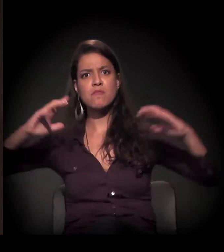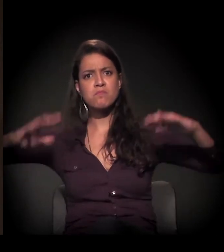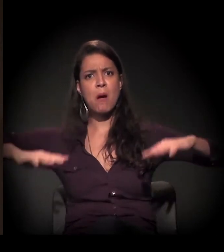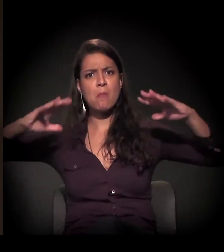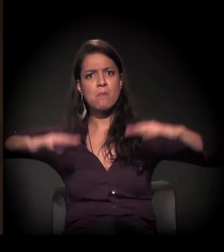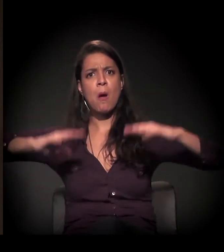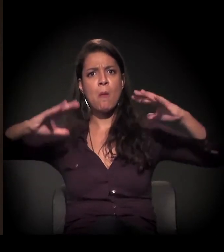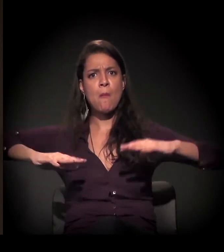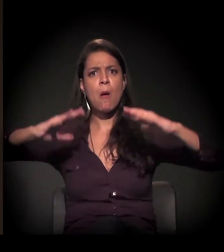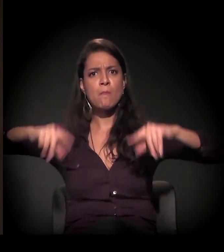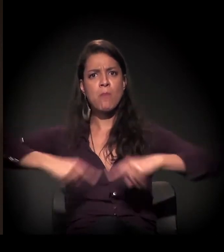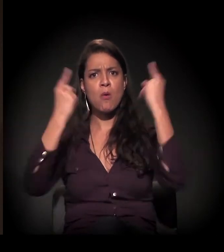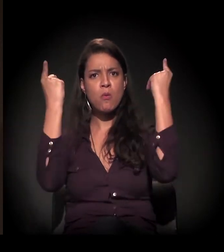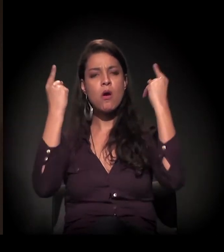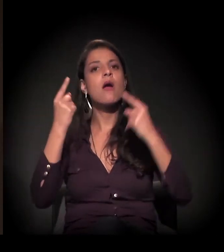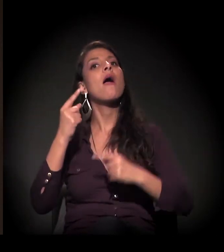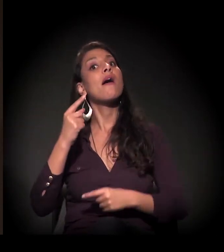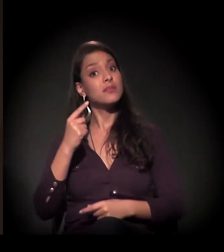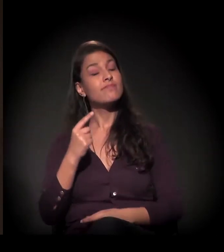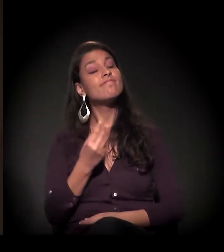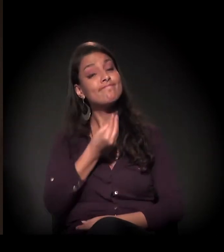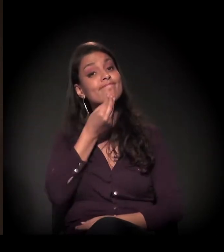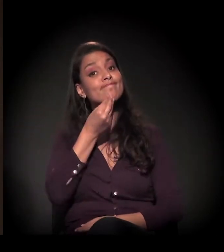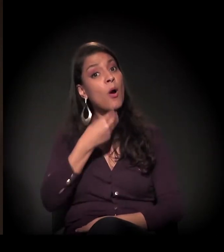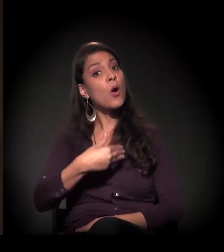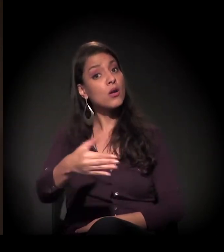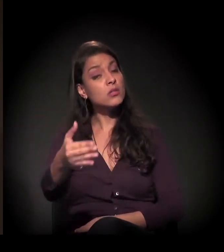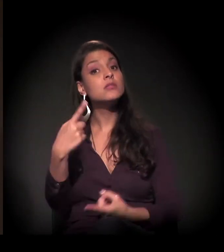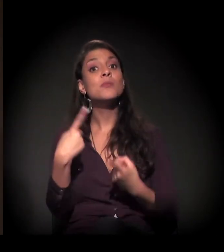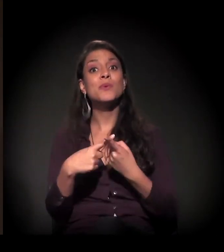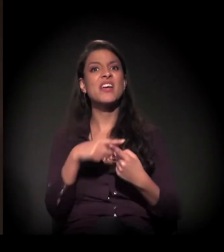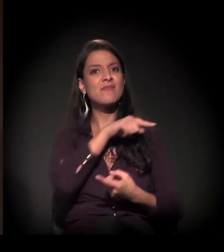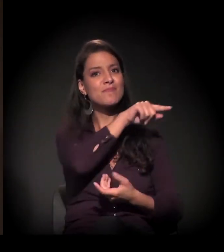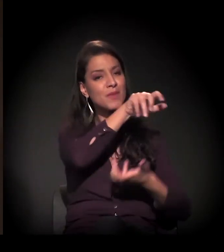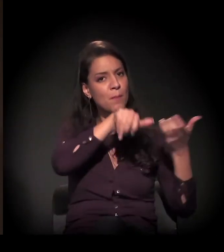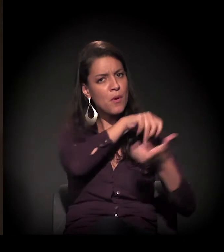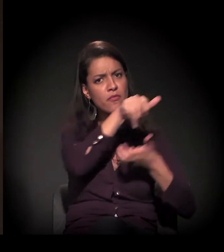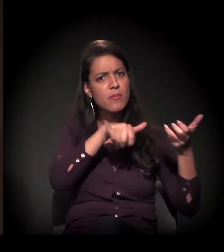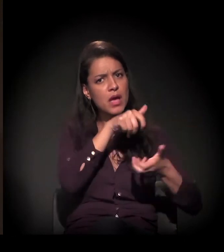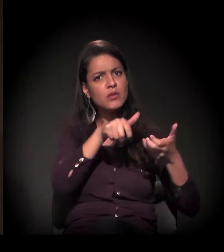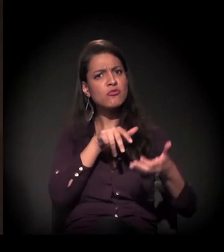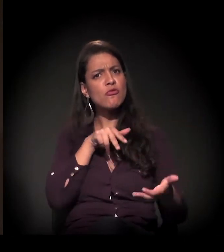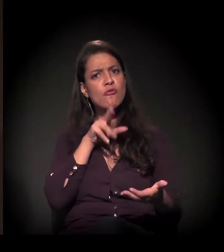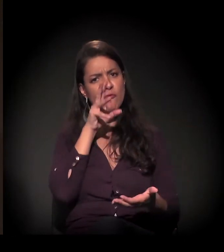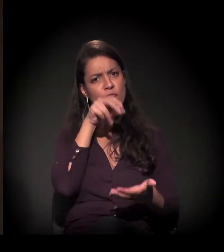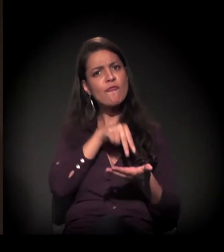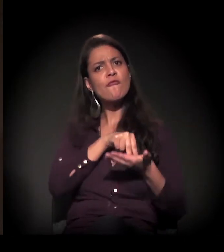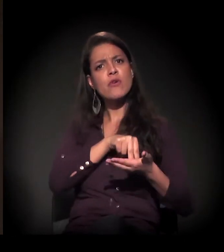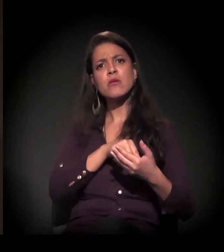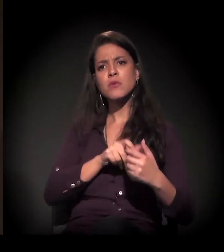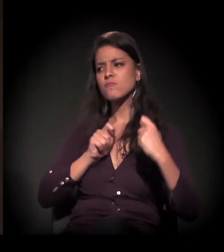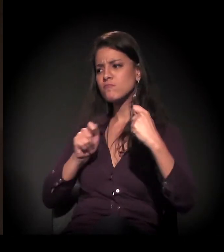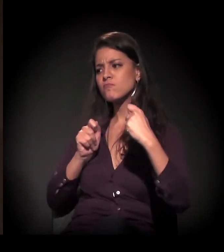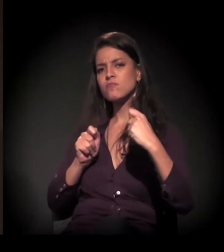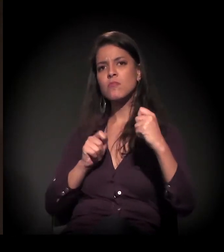é bastante grande porque há uma decisão muito firme dos movimentos de não aceitar esta reintegração.